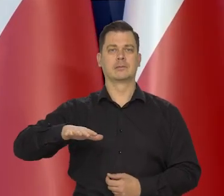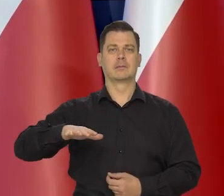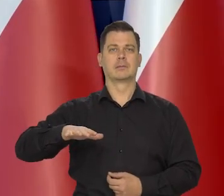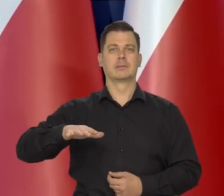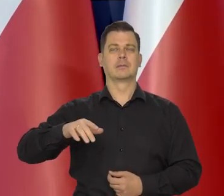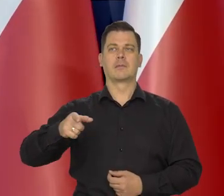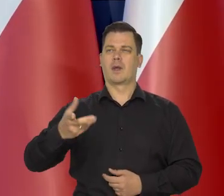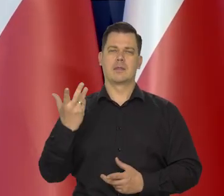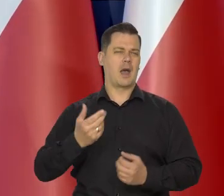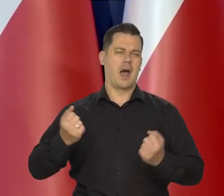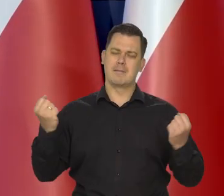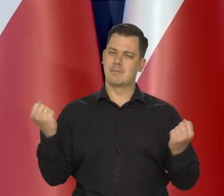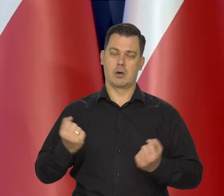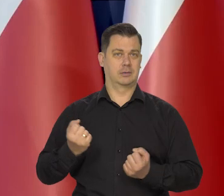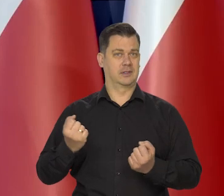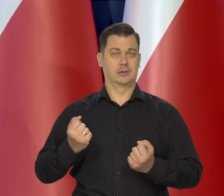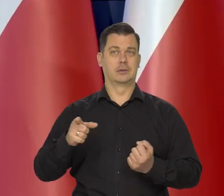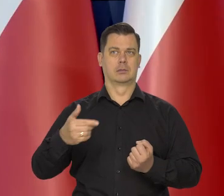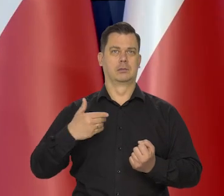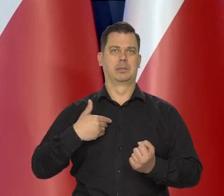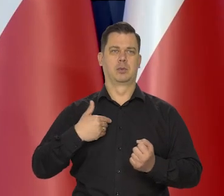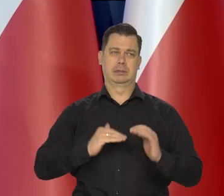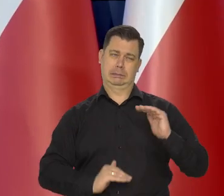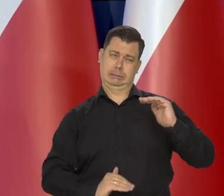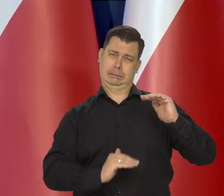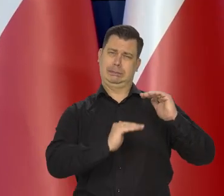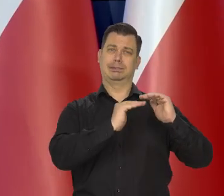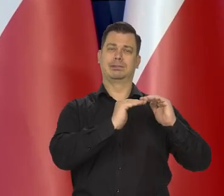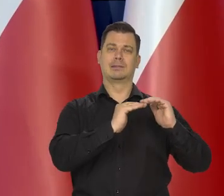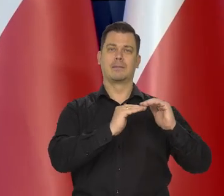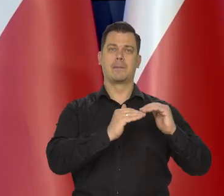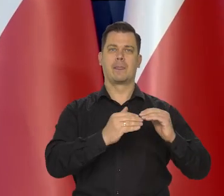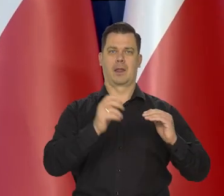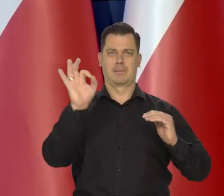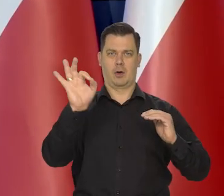Po najsilniejszej w historii rady za ciśnieniu polityki pieniężnej,